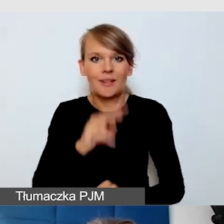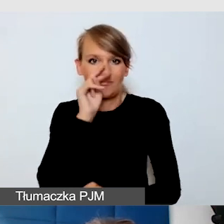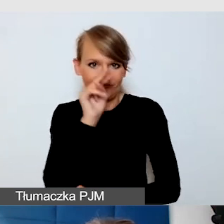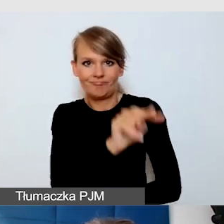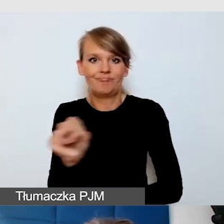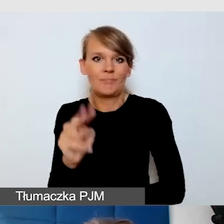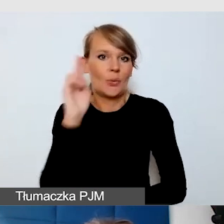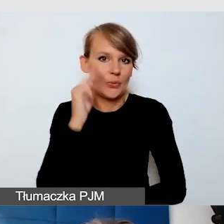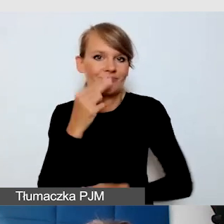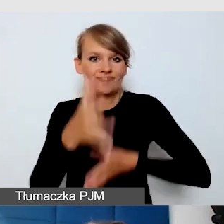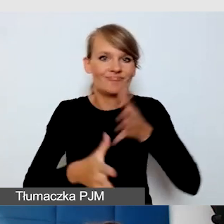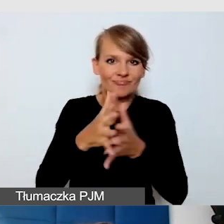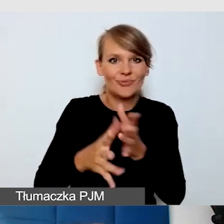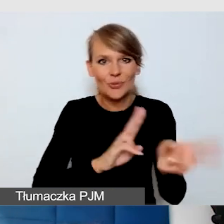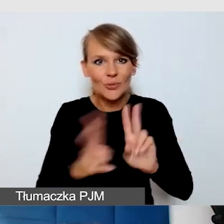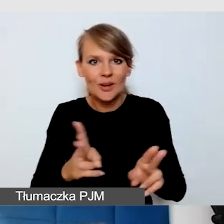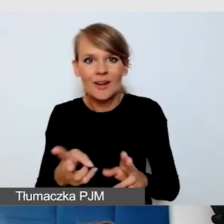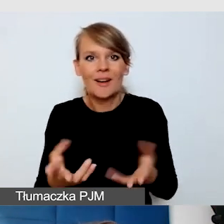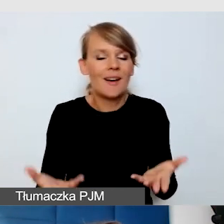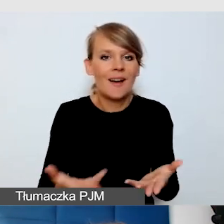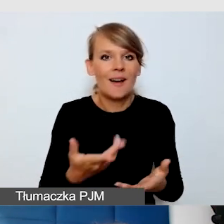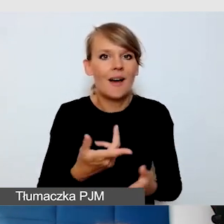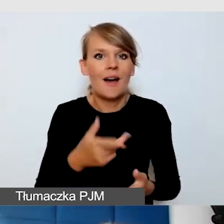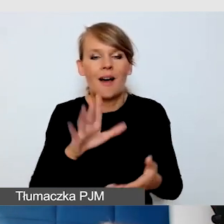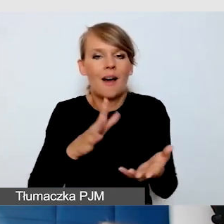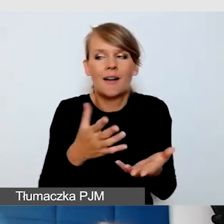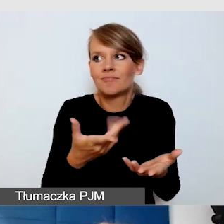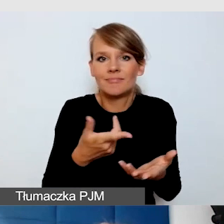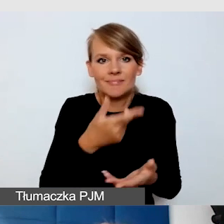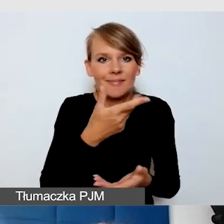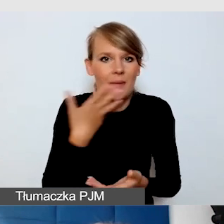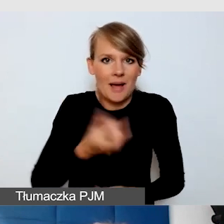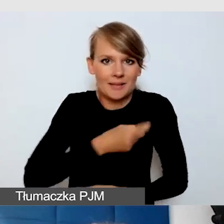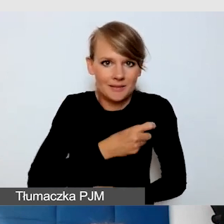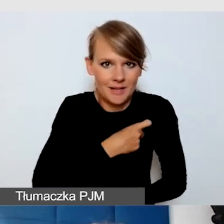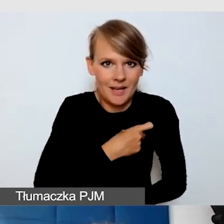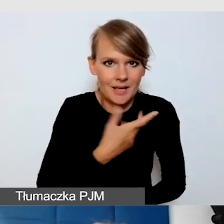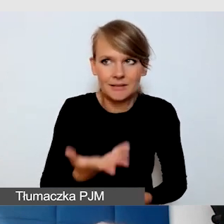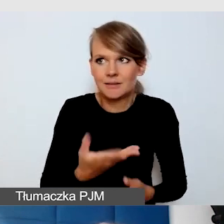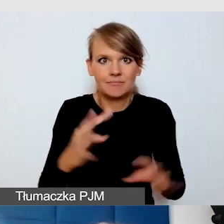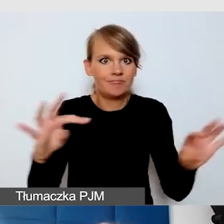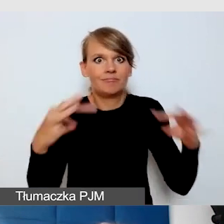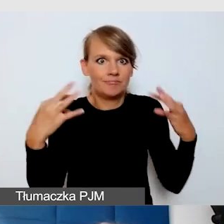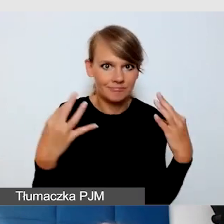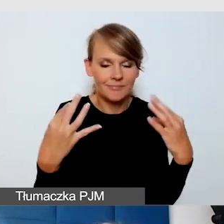nie musiał się stresować, że tłumaczy i widzą go wszyscy. Był widoczny i pamiętam, że to bardzo fajnie wyszło.